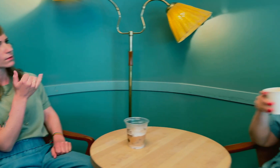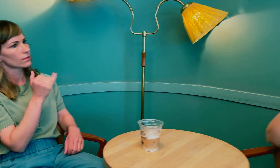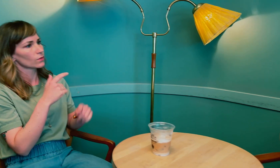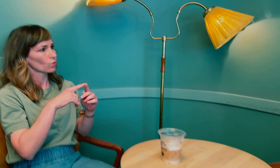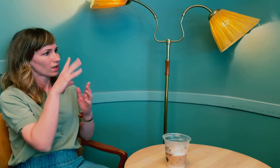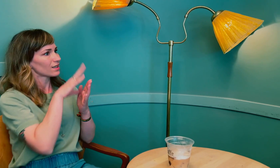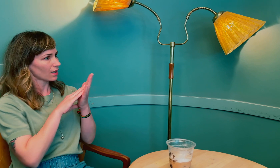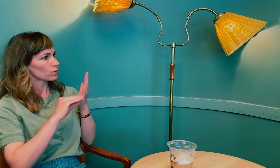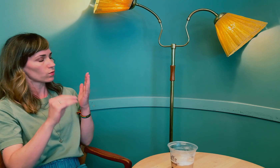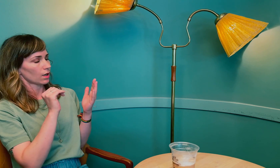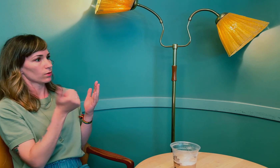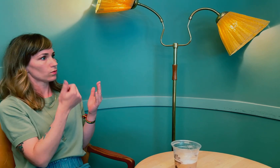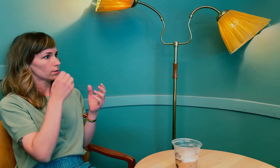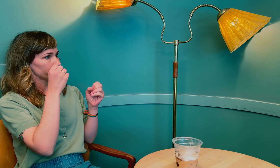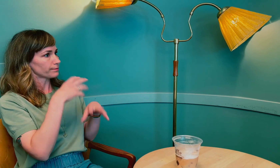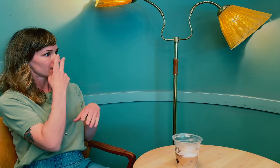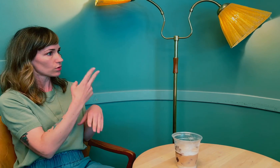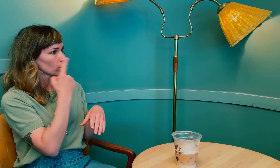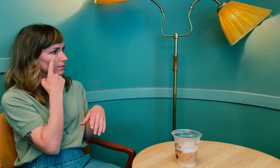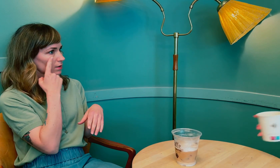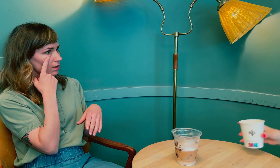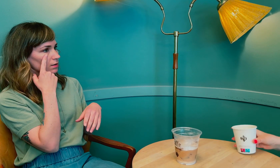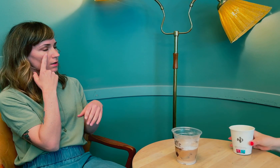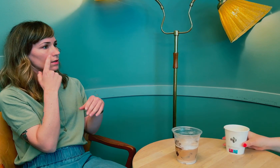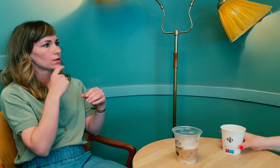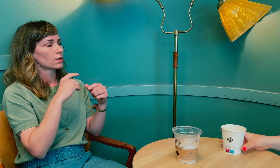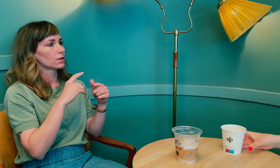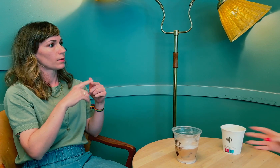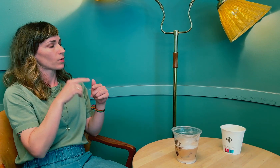Ja, så det resulterte i at du mistet synet på det ene øyet.